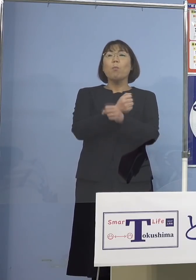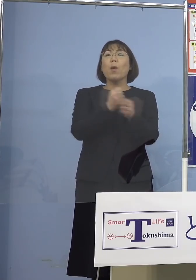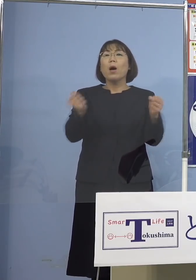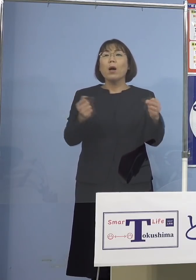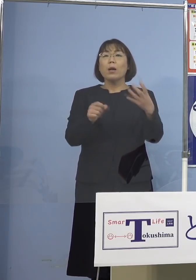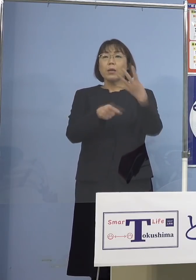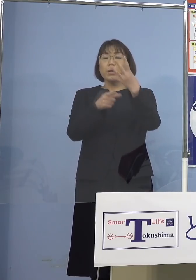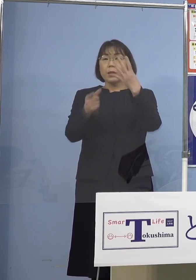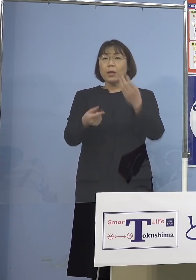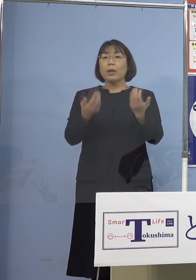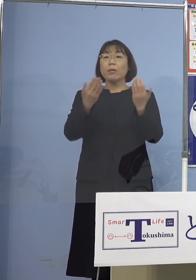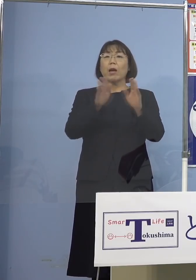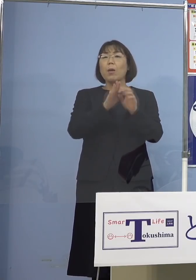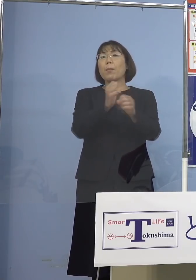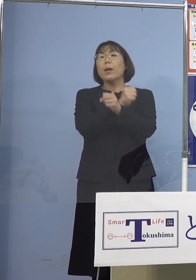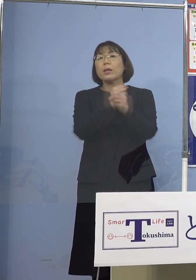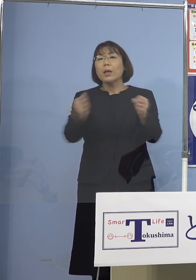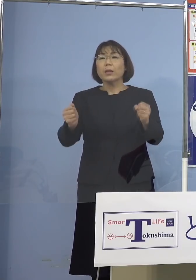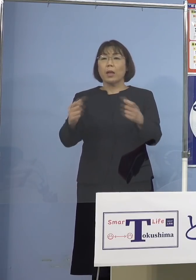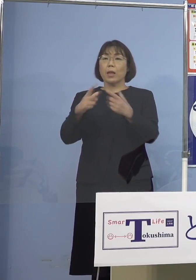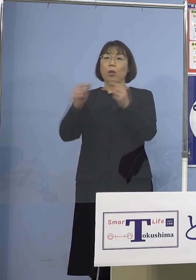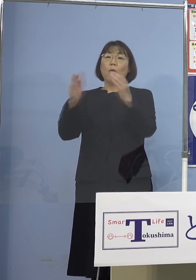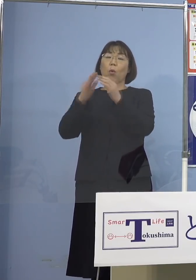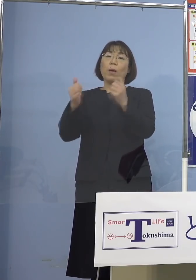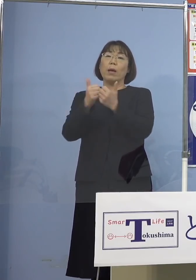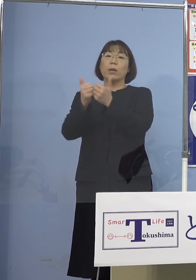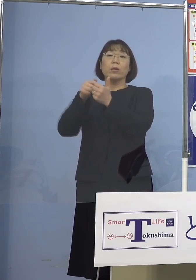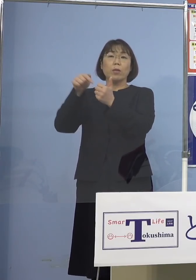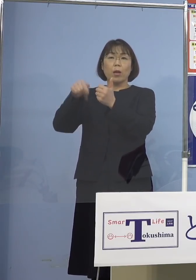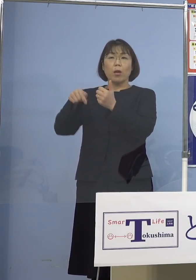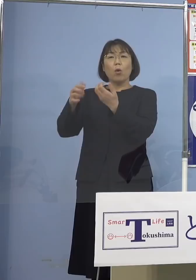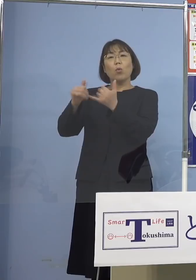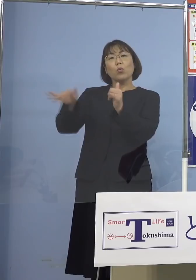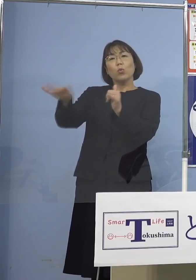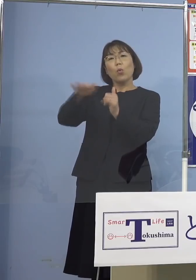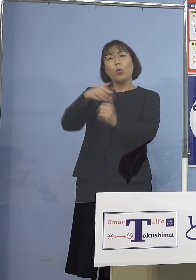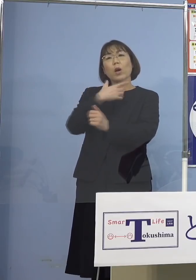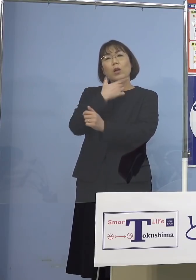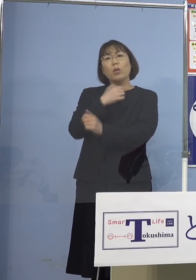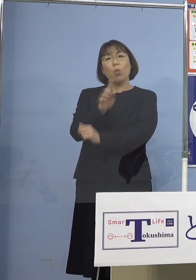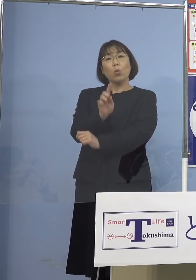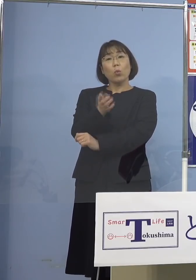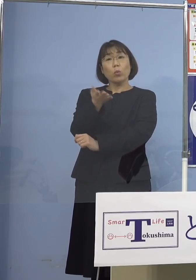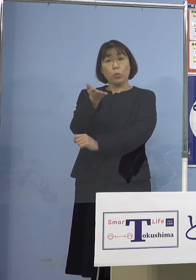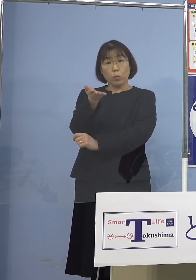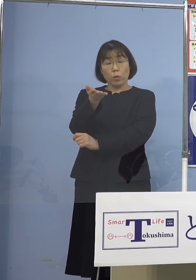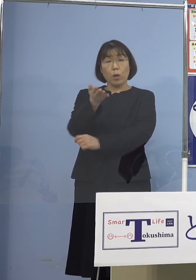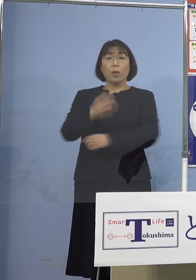ということで、今、国会審議の中では その人たちの希望をどうするんだと